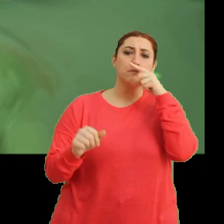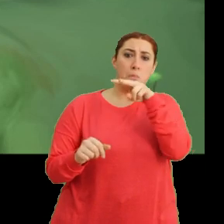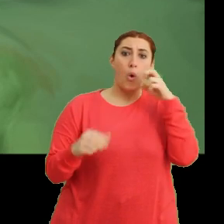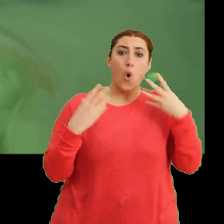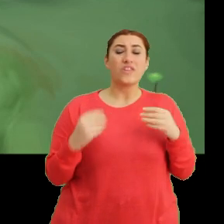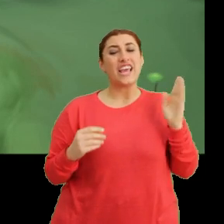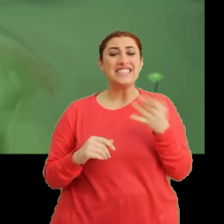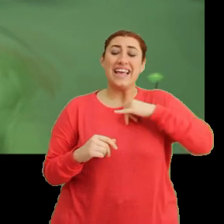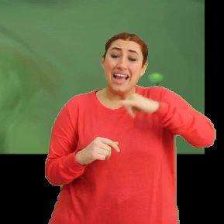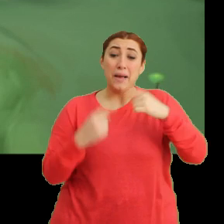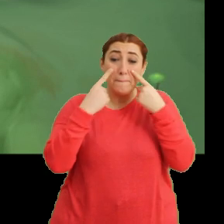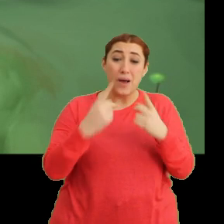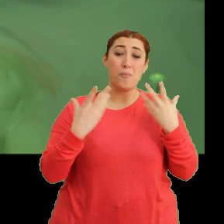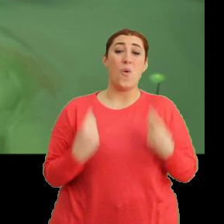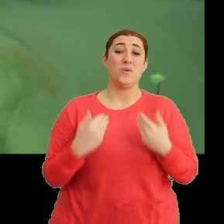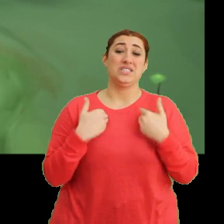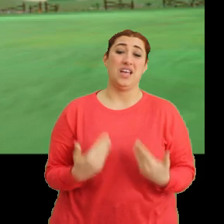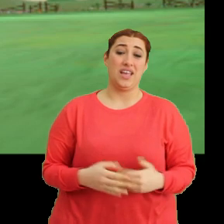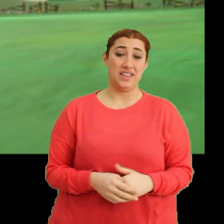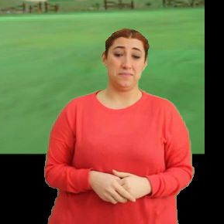(Ciciki) Keşke daha yakından bakabilseydim.